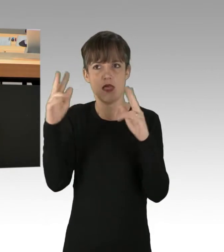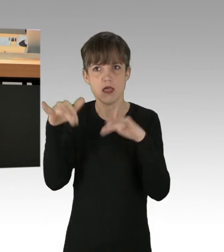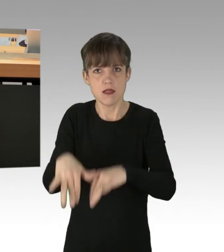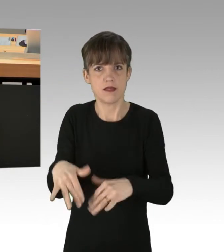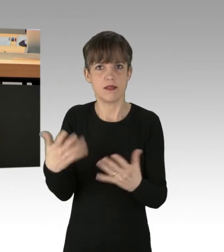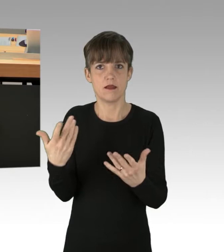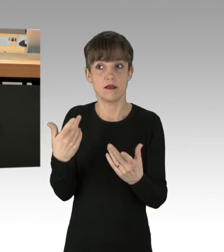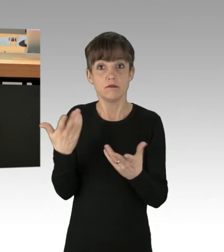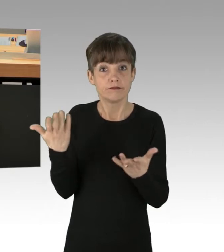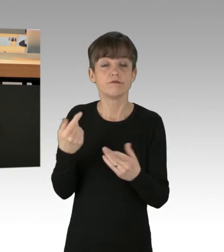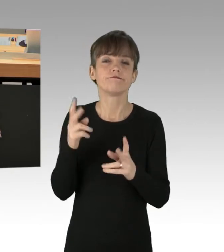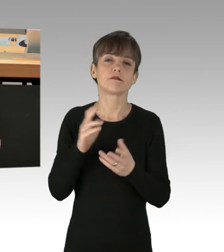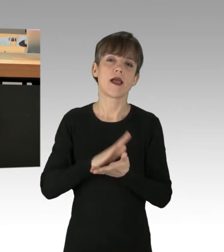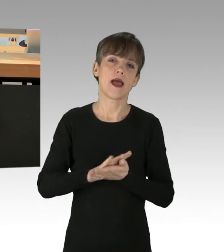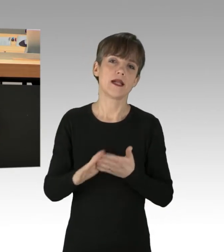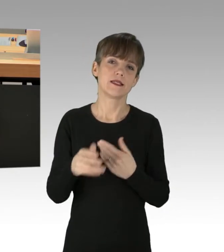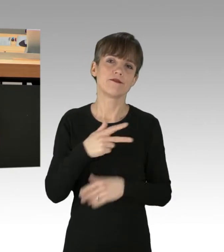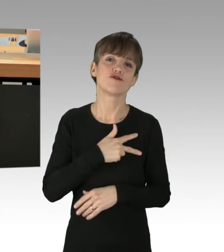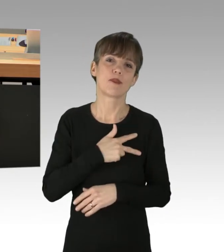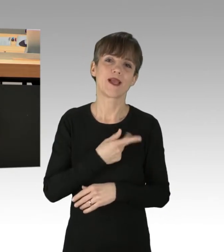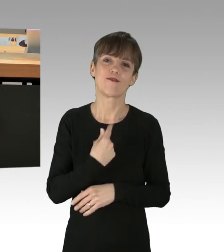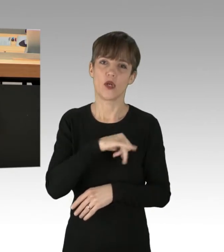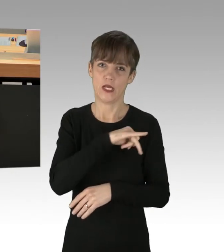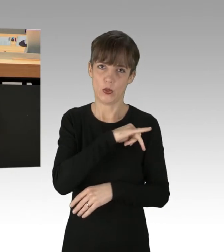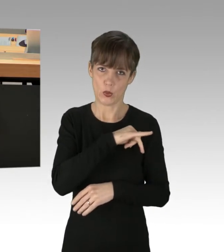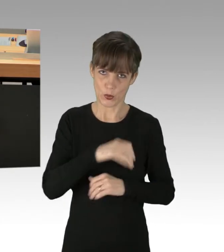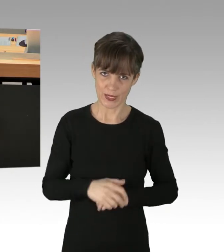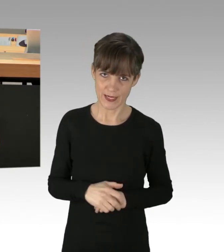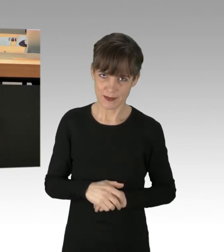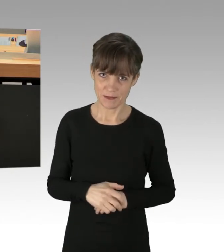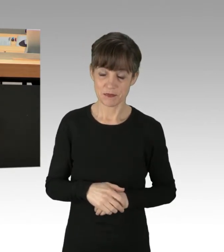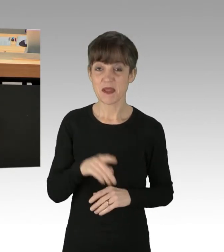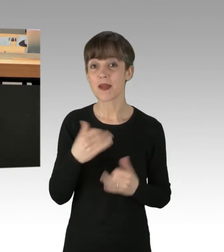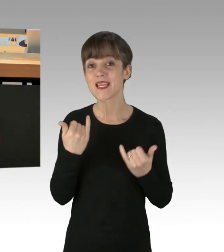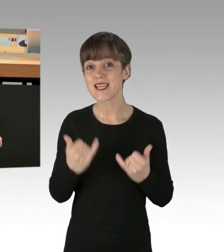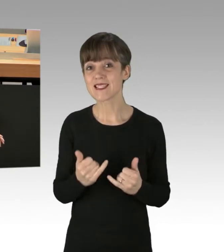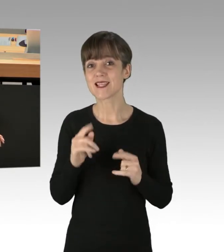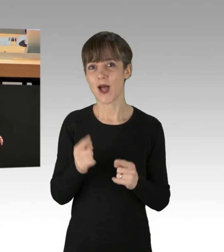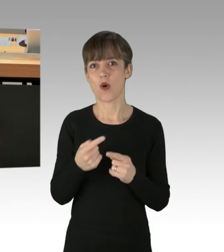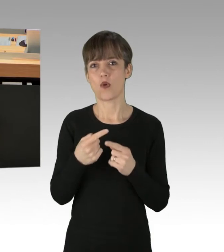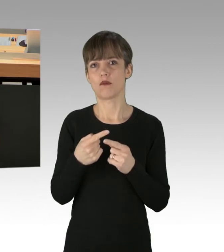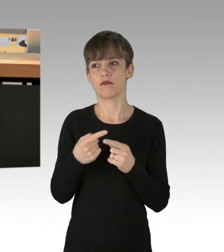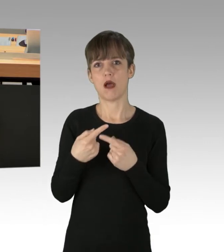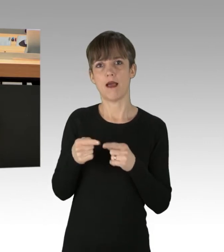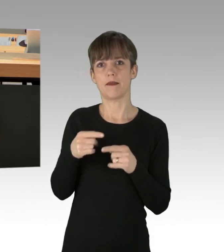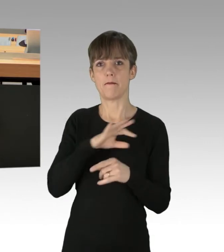welches insbesondere die Grünen, aber mittlerweile auch weite Teile in diesem Haus als Losung ausgegeben haben.